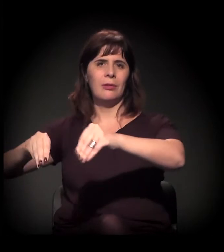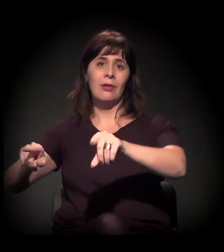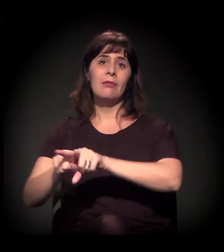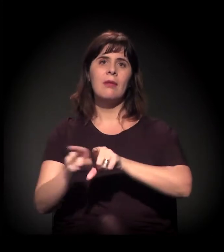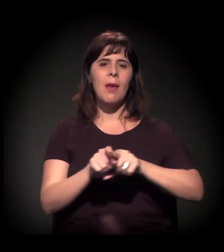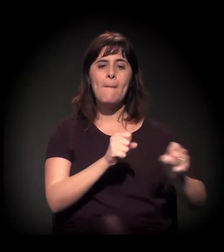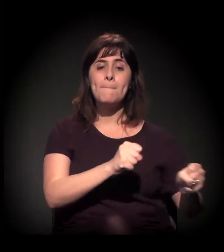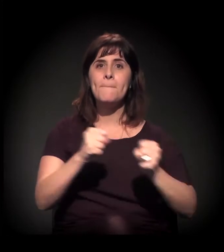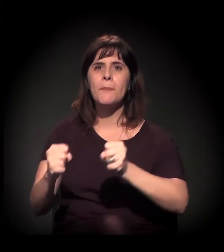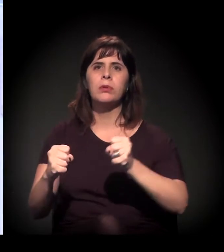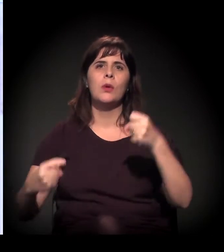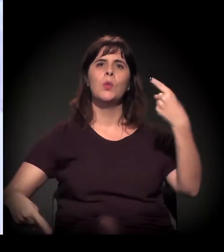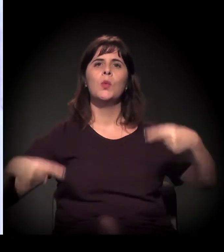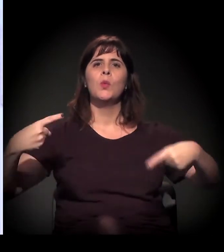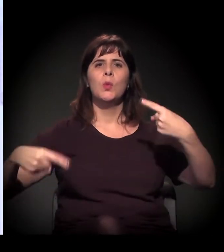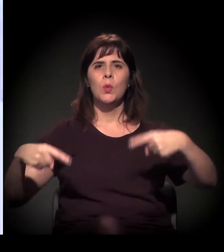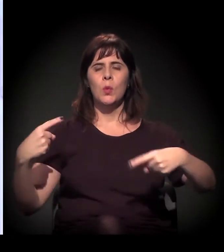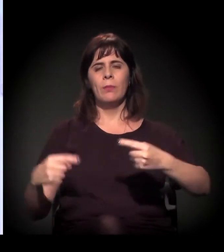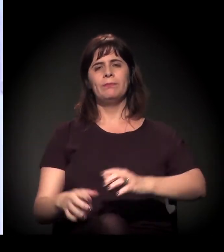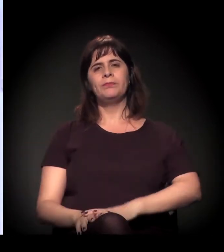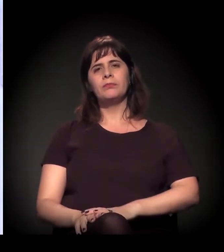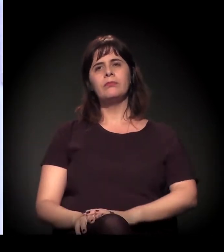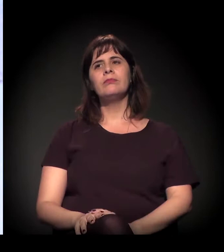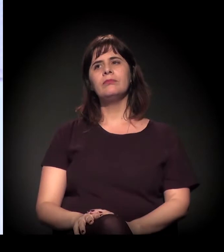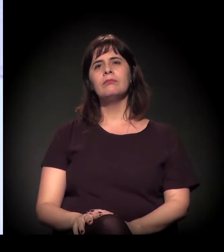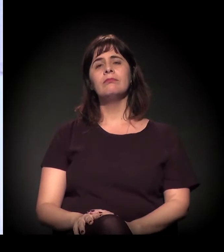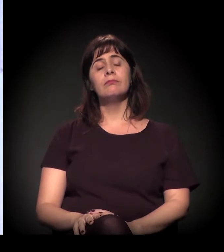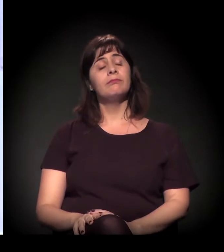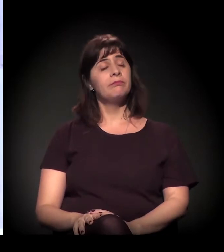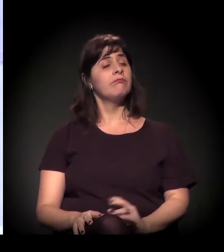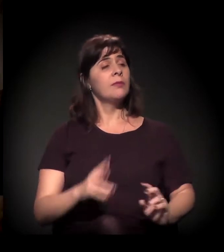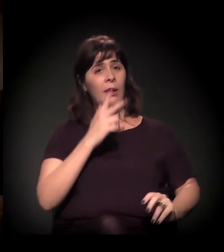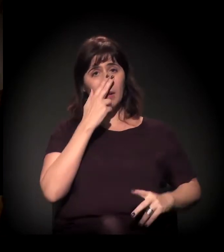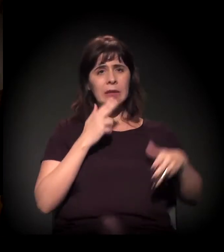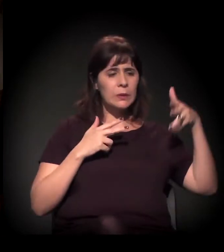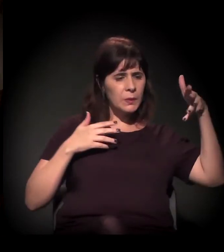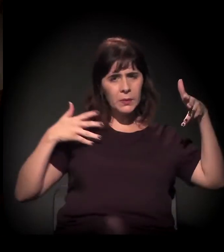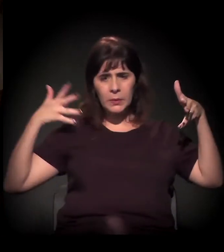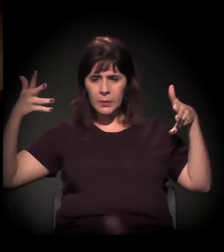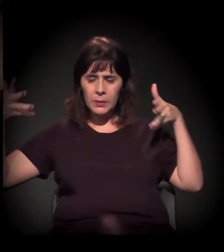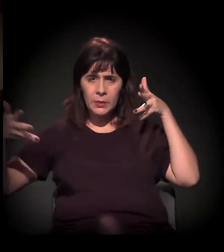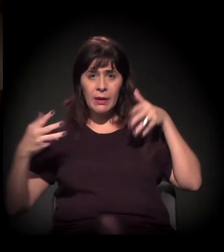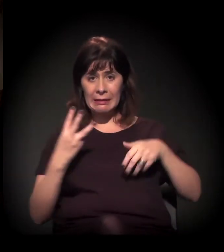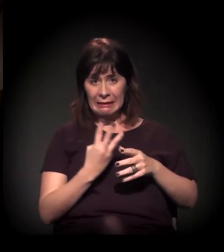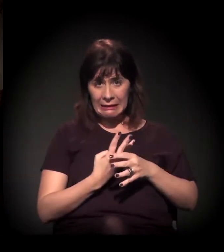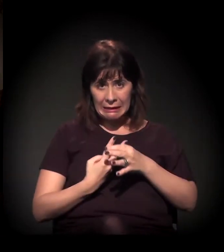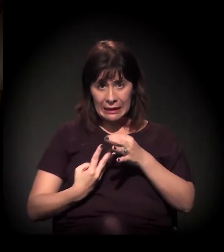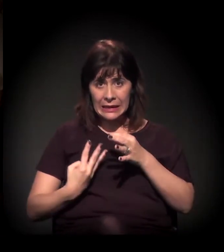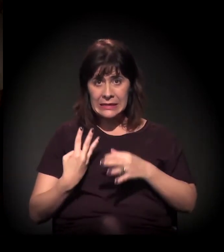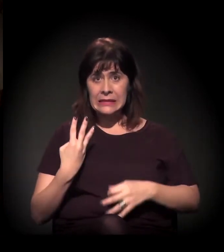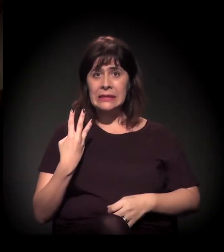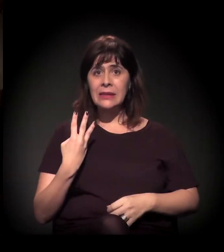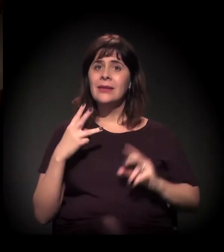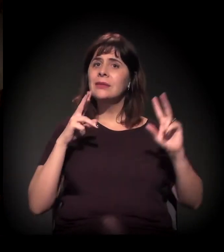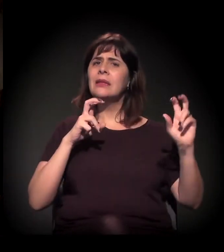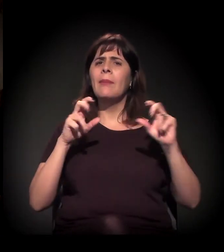O que conecta muito vocês três falando é uma questão fundiária, no fundo, uma questão de moradia. Quem não tem condição de ter uma casa,